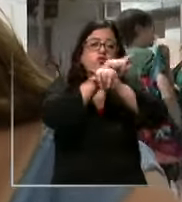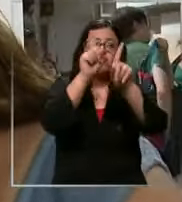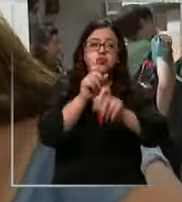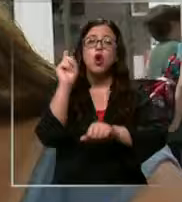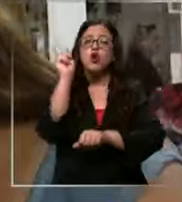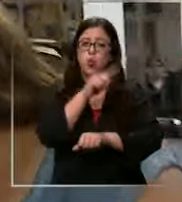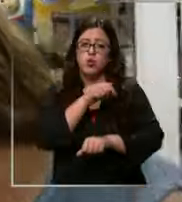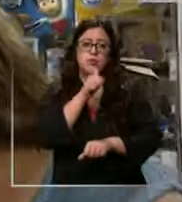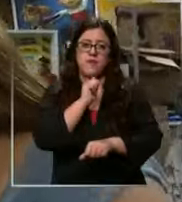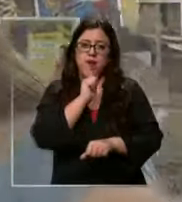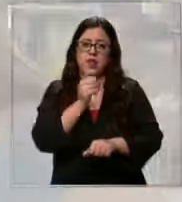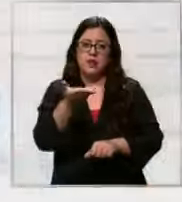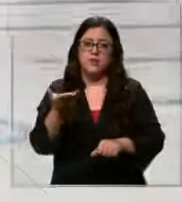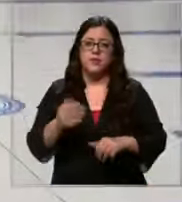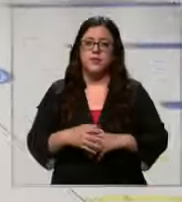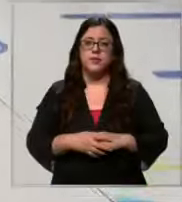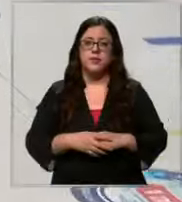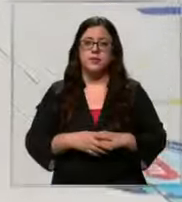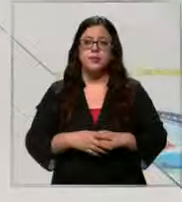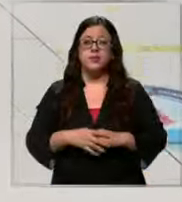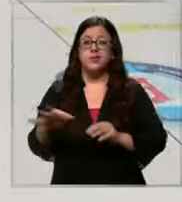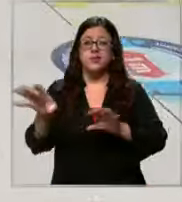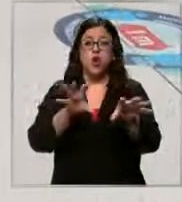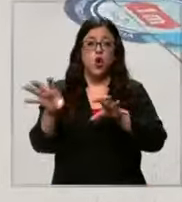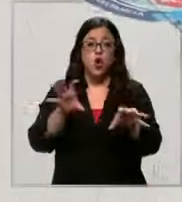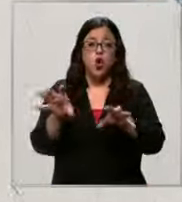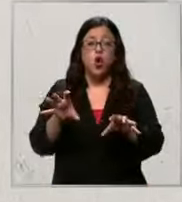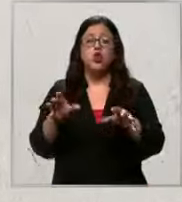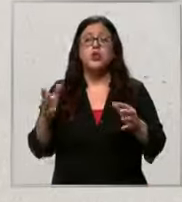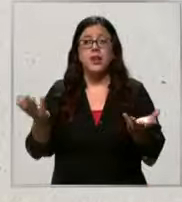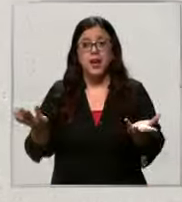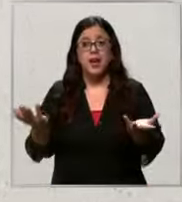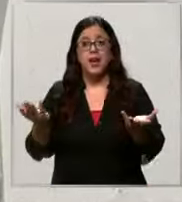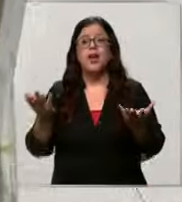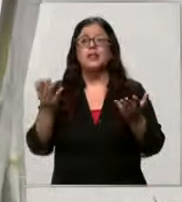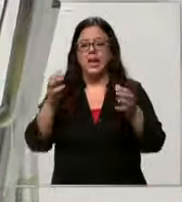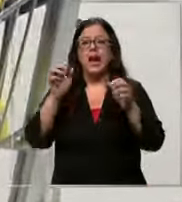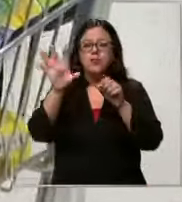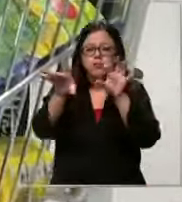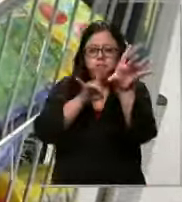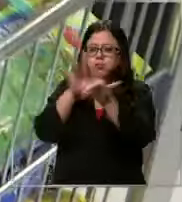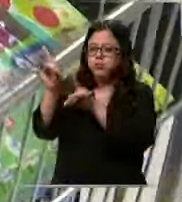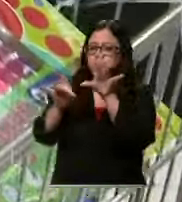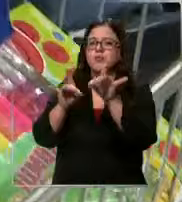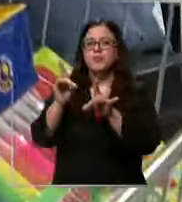falta último que los está quedando cosas que por suerte ya se pueden encontrar de una manera más